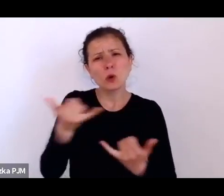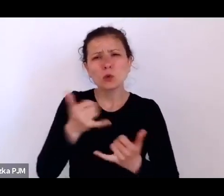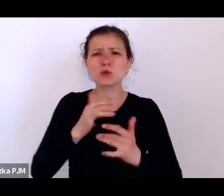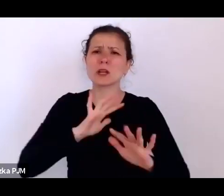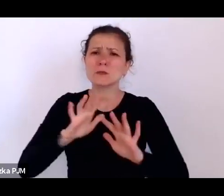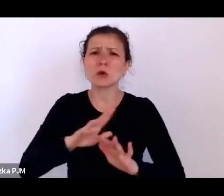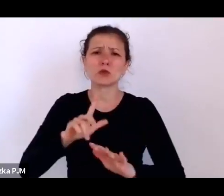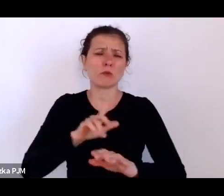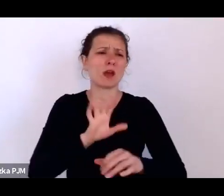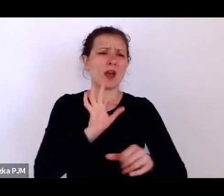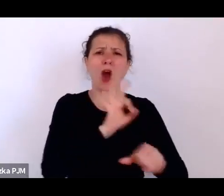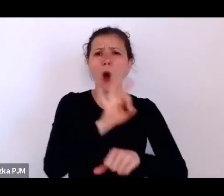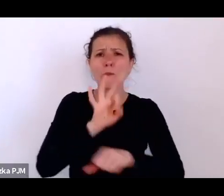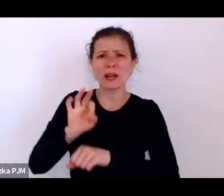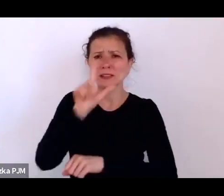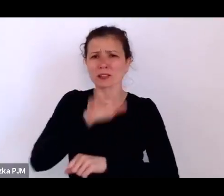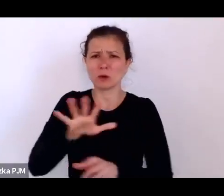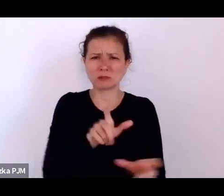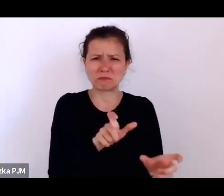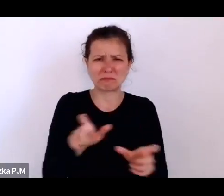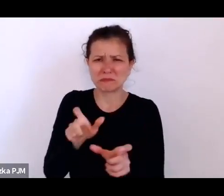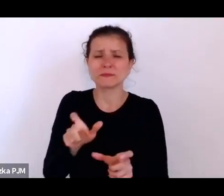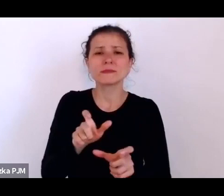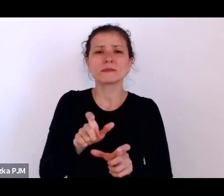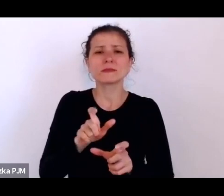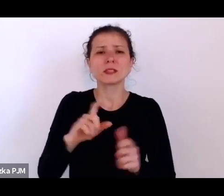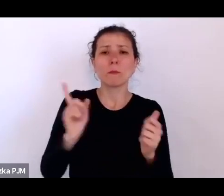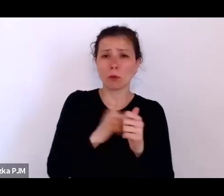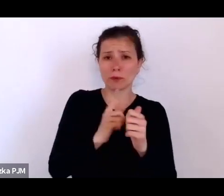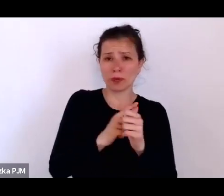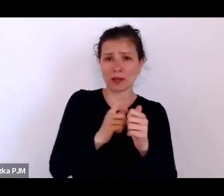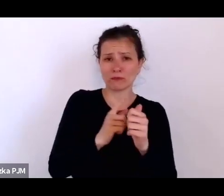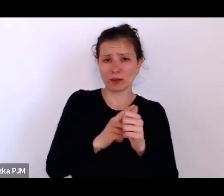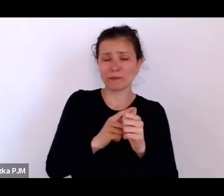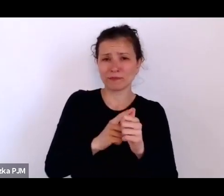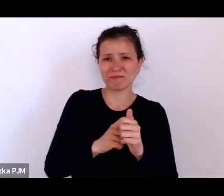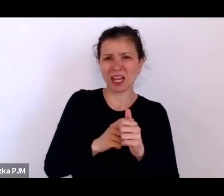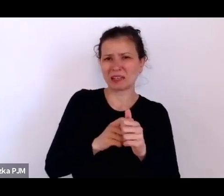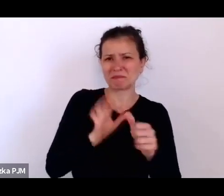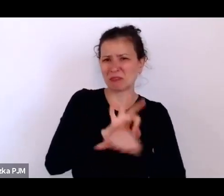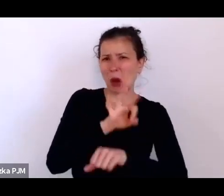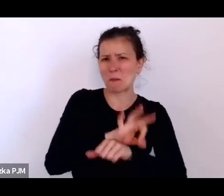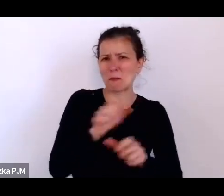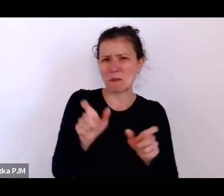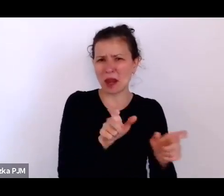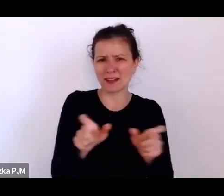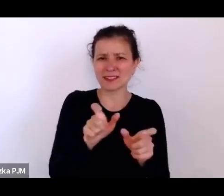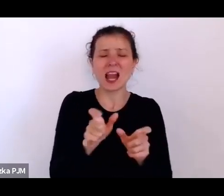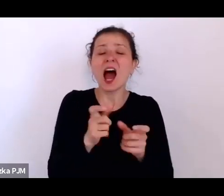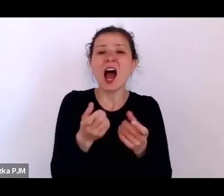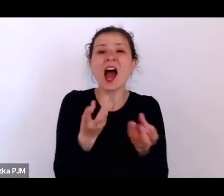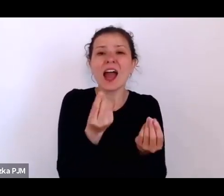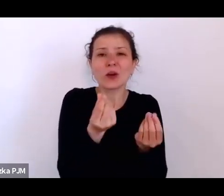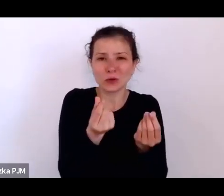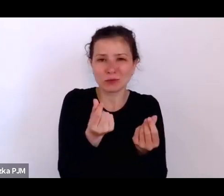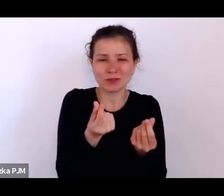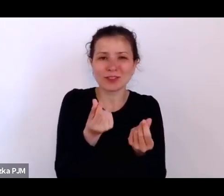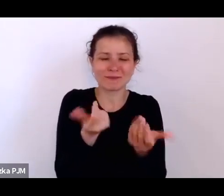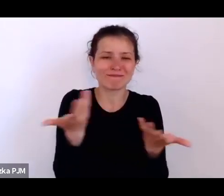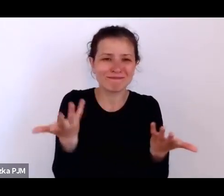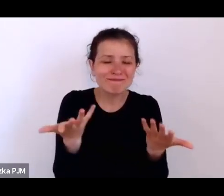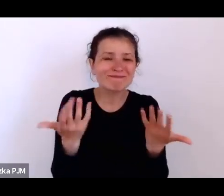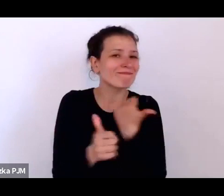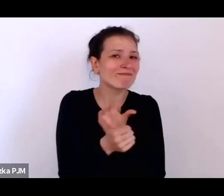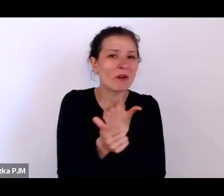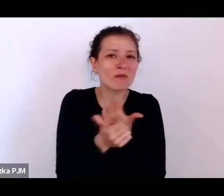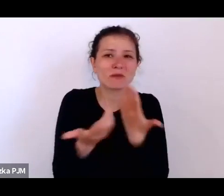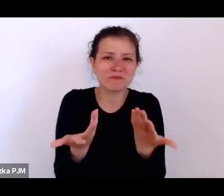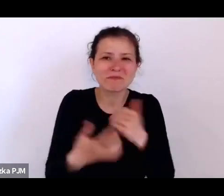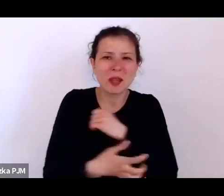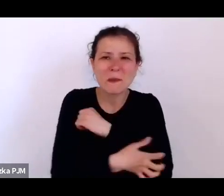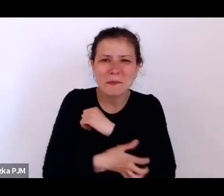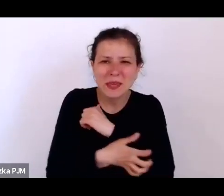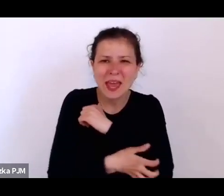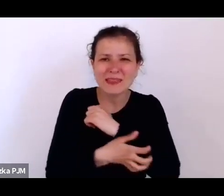Po pierwsze, ideą opresji społecznej jest taka ekonomiczna opresja, która wynika z biedy i niemożności